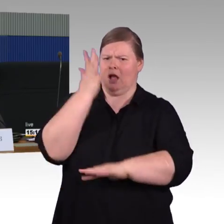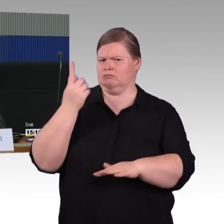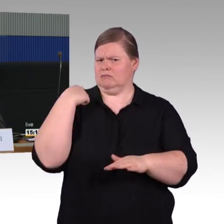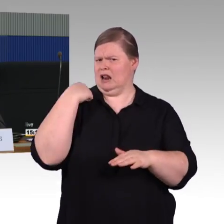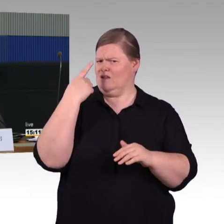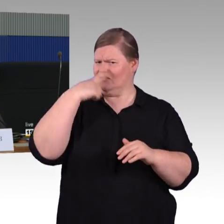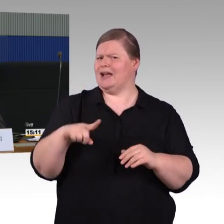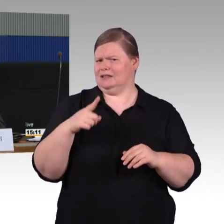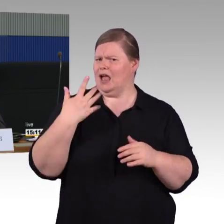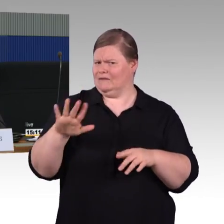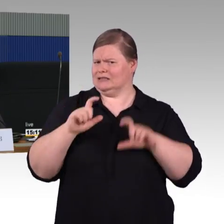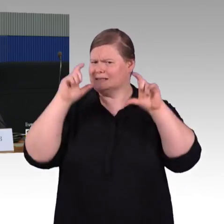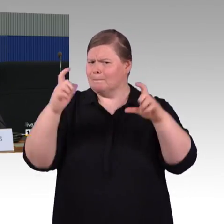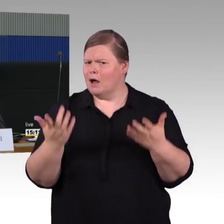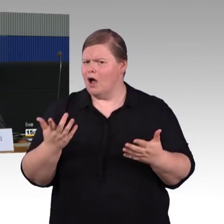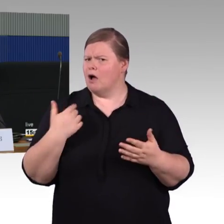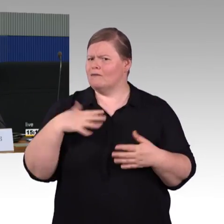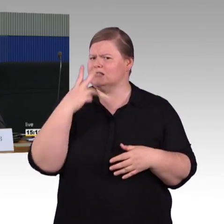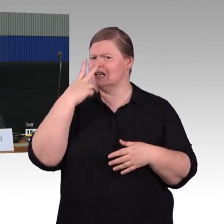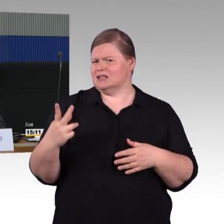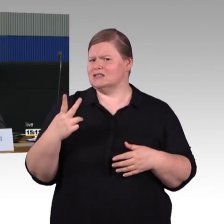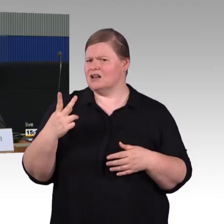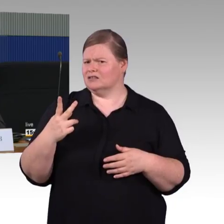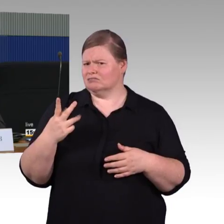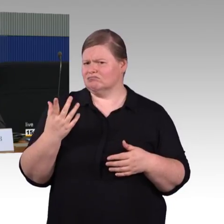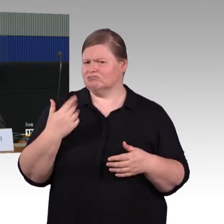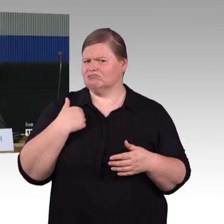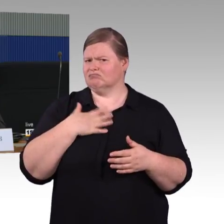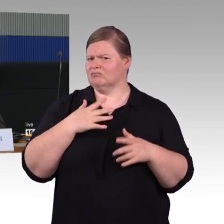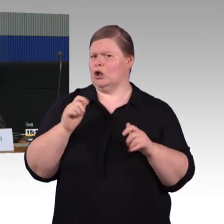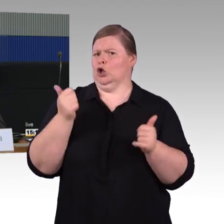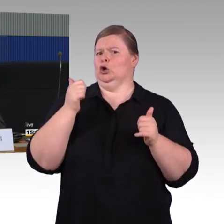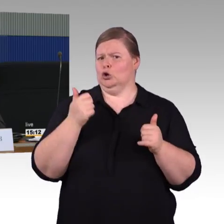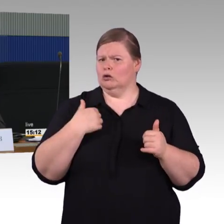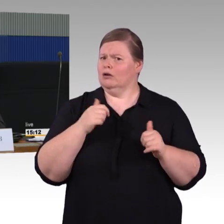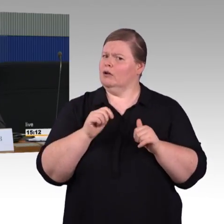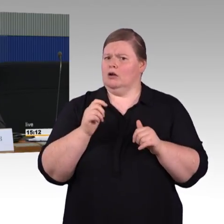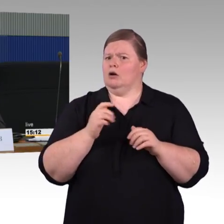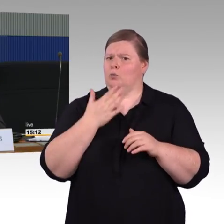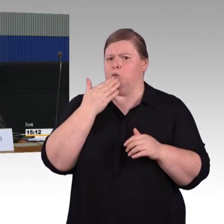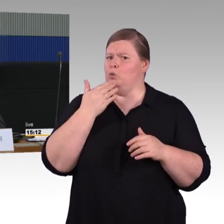Es muss ja gar nicht ein dramatischer Fall sein wie am Freitag, es reicht ja eigentlich, dass ein Zug irgendwo liegen bleibt